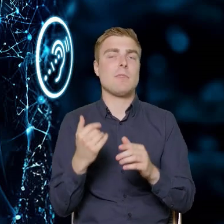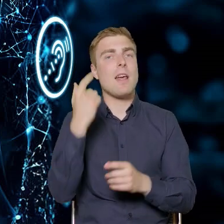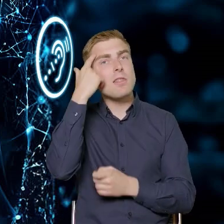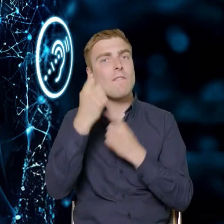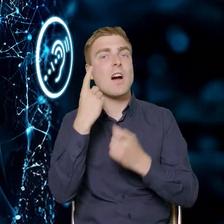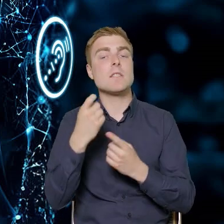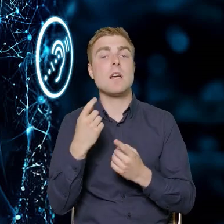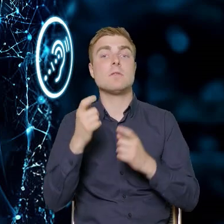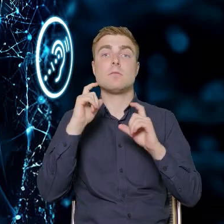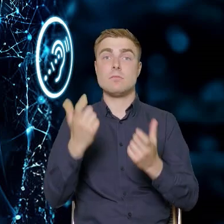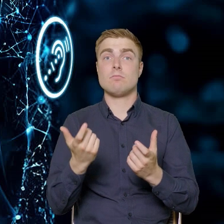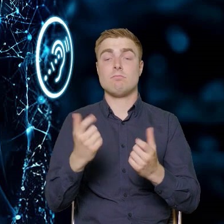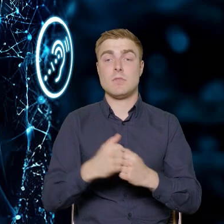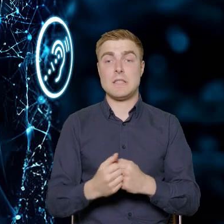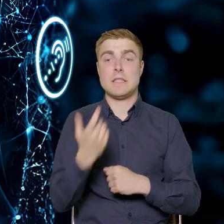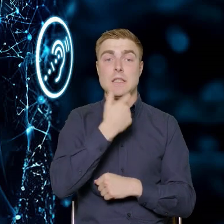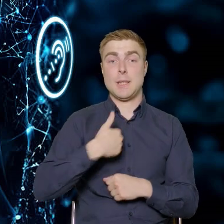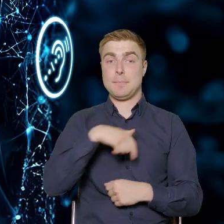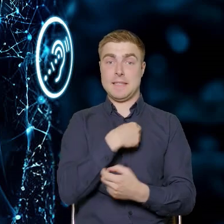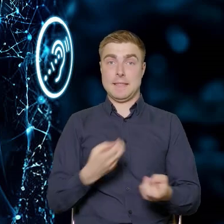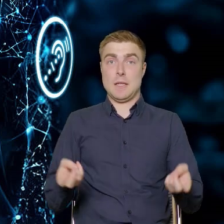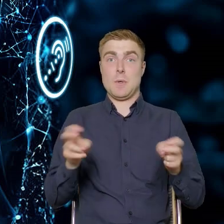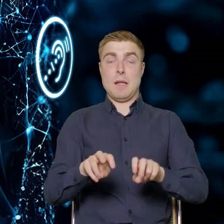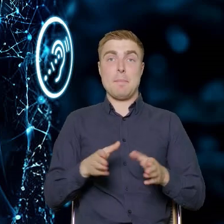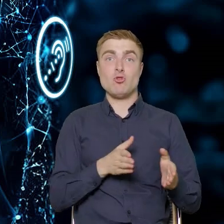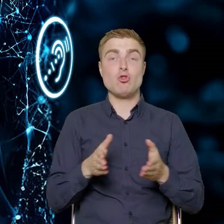bądź zakładamy ścieżkę, która będzie obejmowała tylko